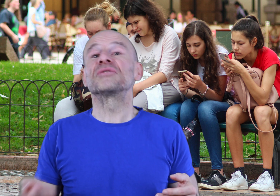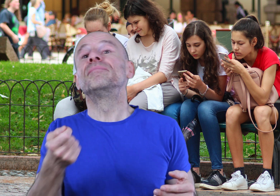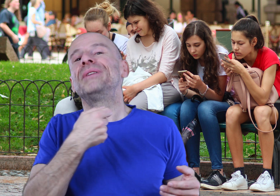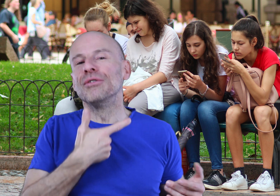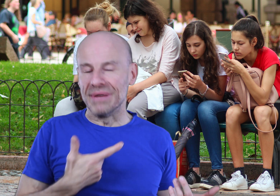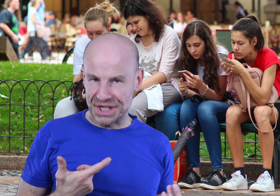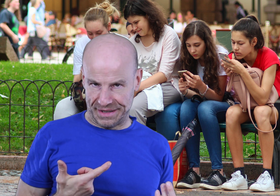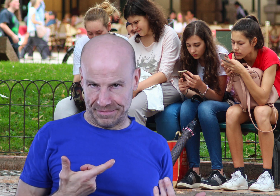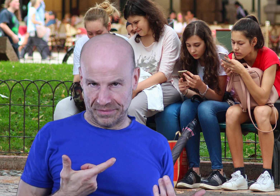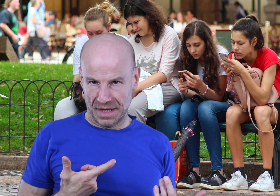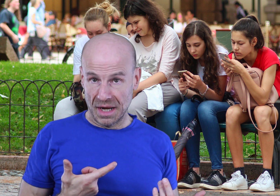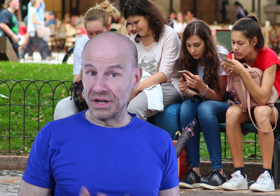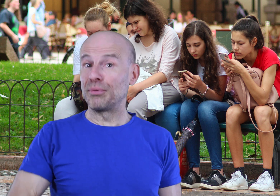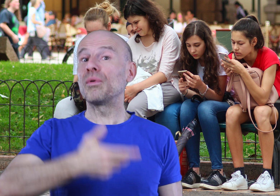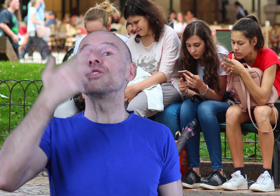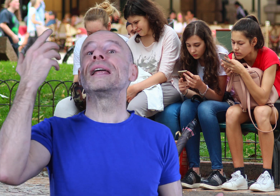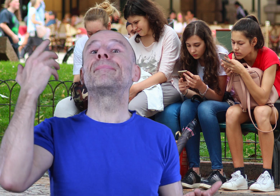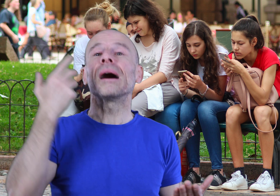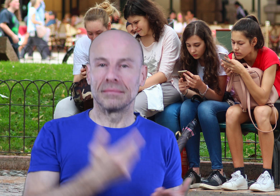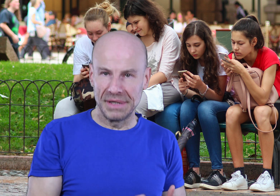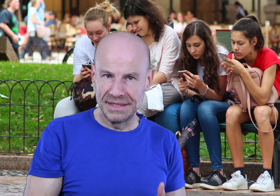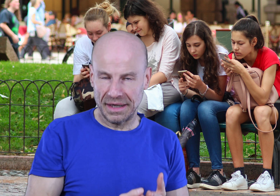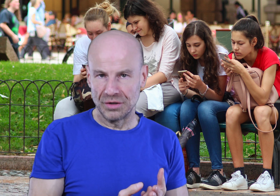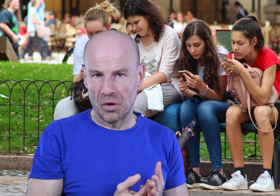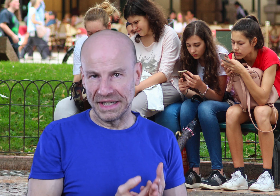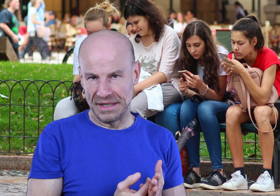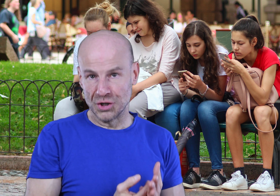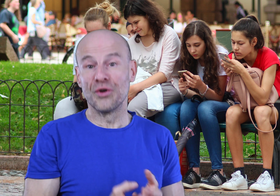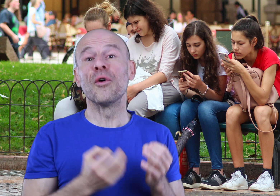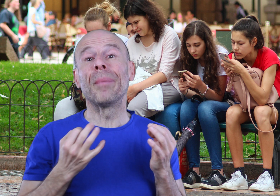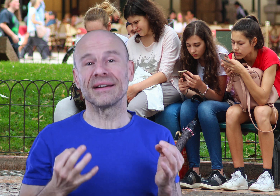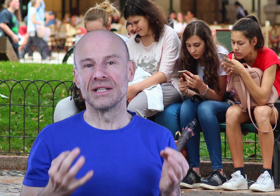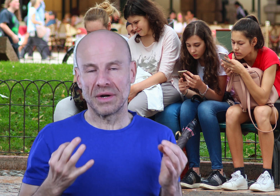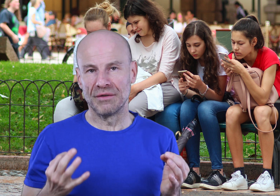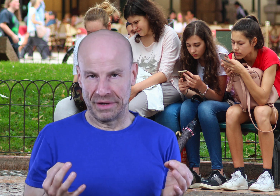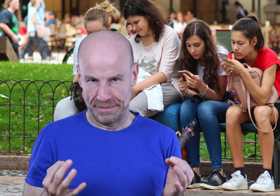pas une pilule magique, voilà pourquoi je ne l’ai pas mis directement en ligne, je ne veux pas qu’il soit galvaudé.